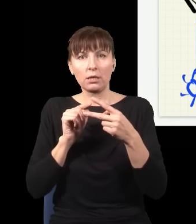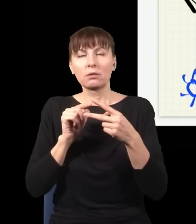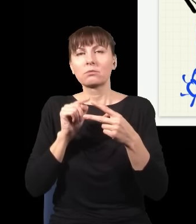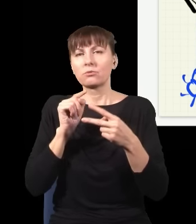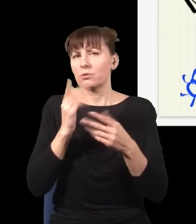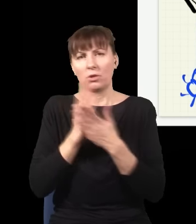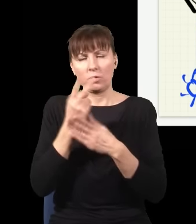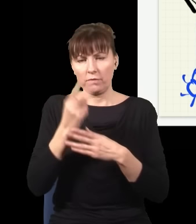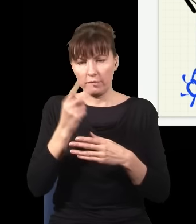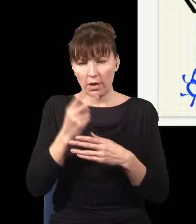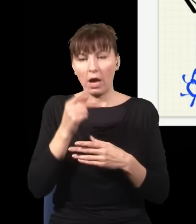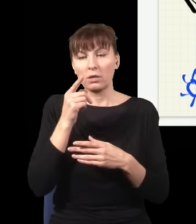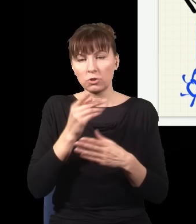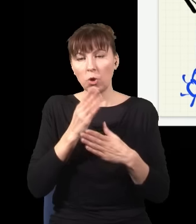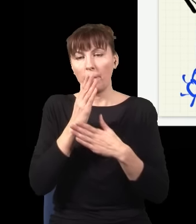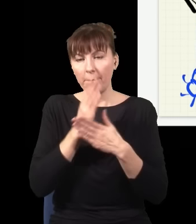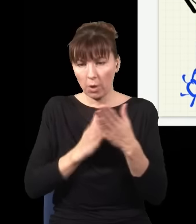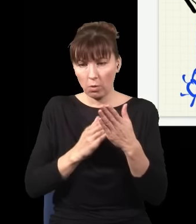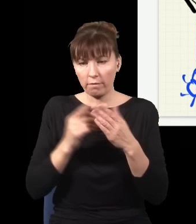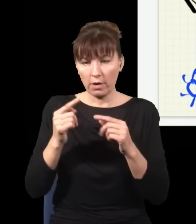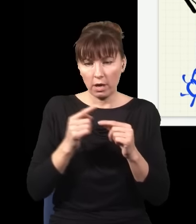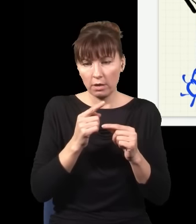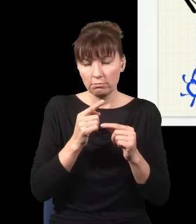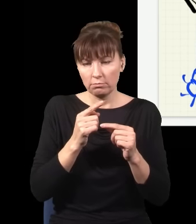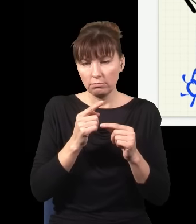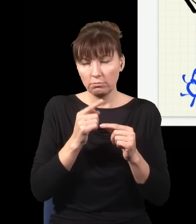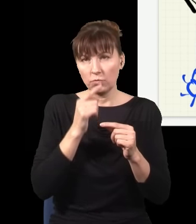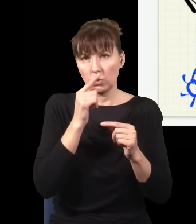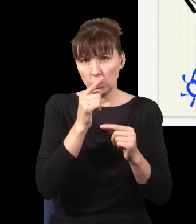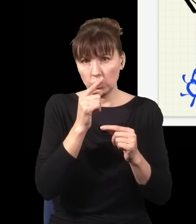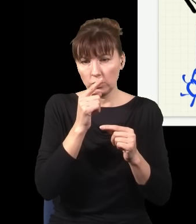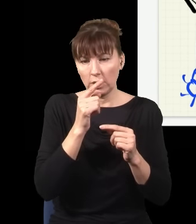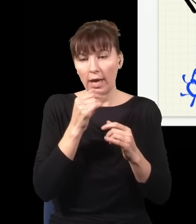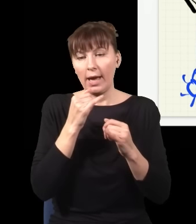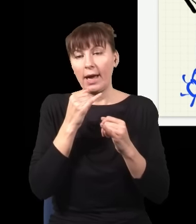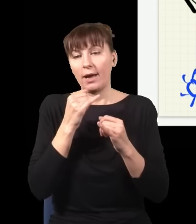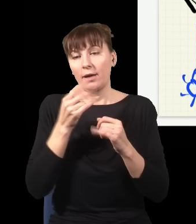które trafiają w tych miejscach na ekranie, druga połowa, czyli jak foton trafia tutaj, odpowiada sytuacji,